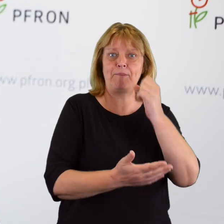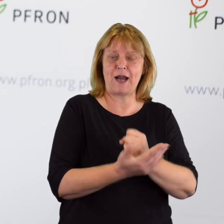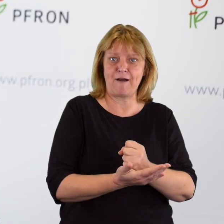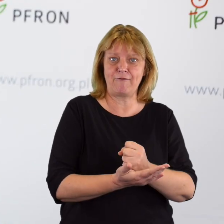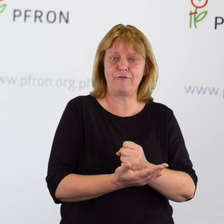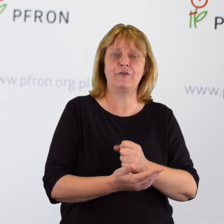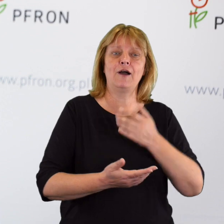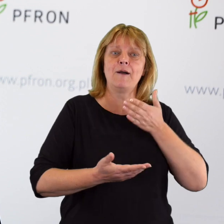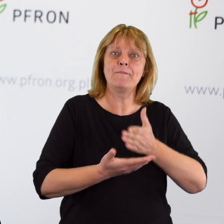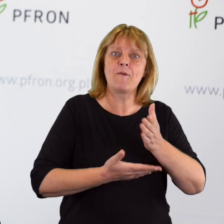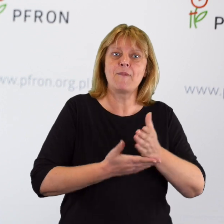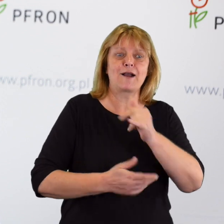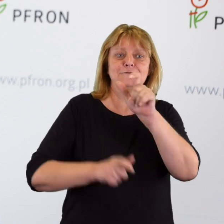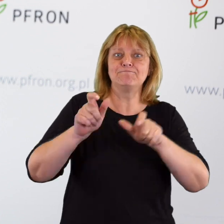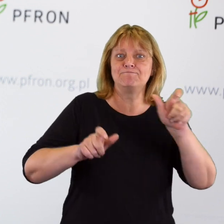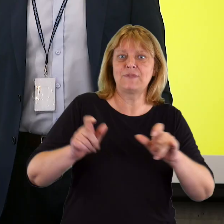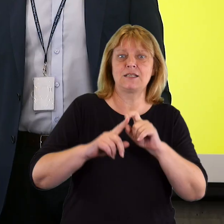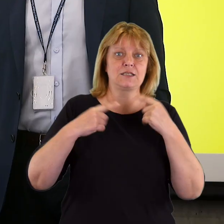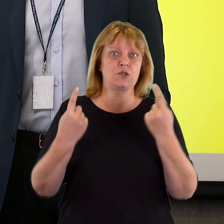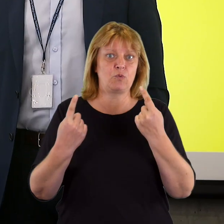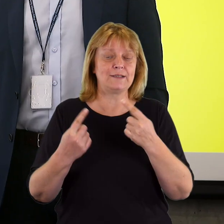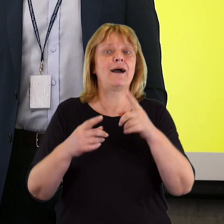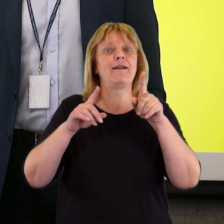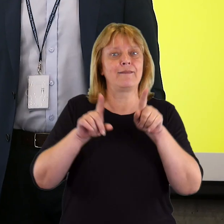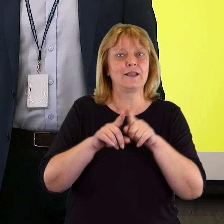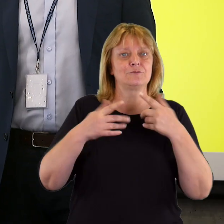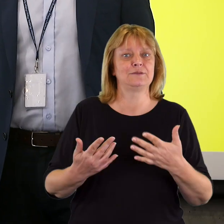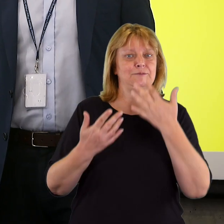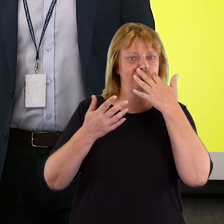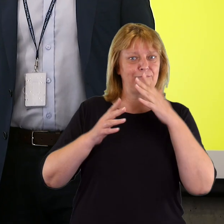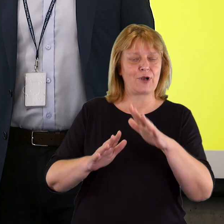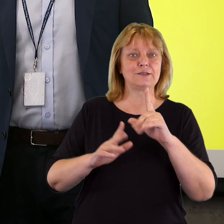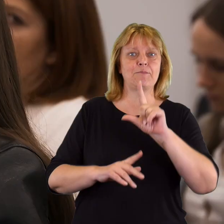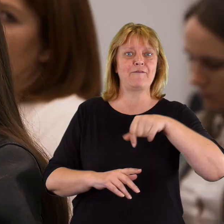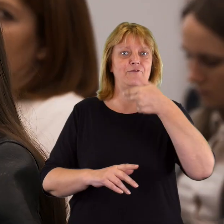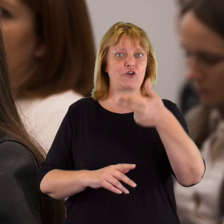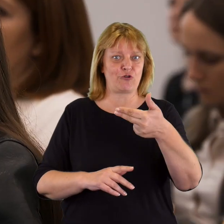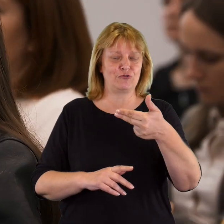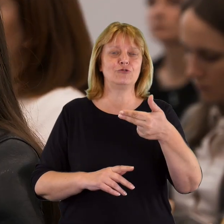wspomagać jego indywidualnych sytuacjach, ale jednocześnie pokazywać, że PFRON jest tym podmiotem,